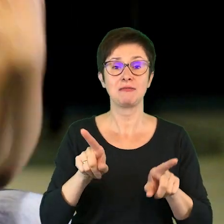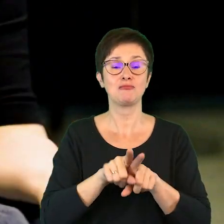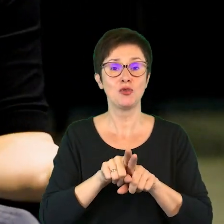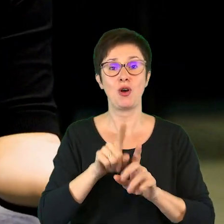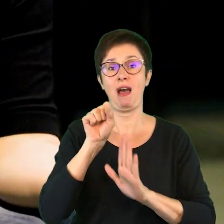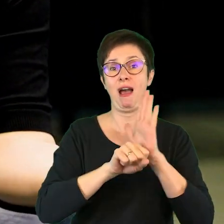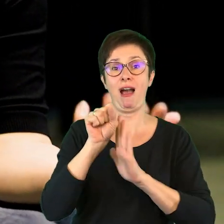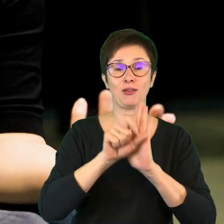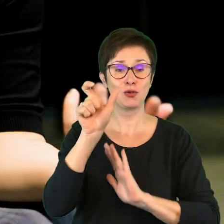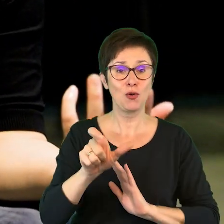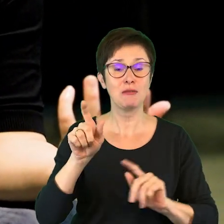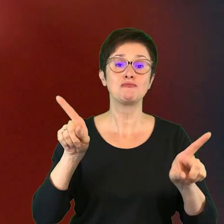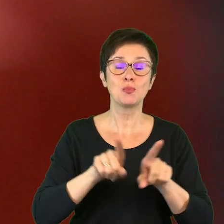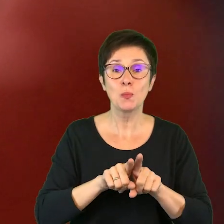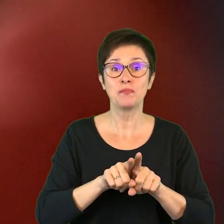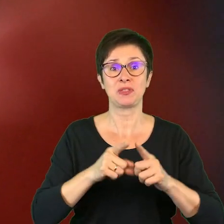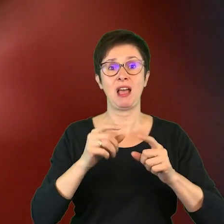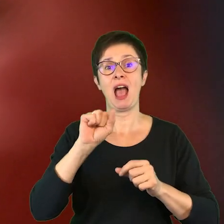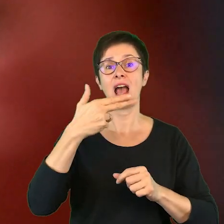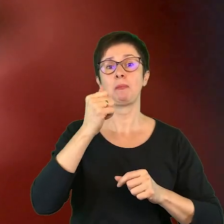aktorzy, ale także animatorzy kultury,